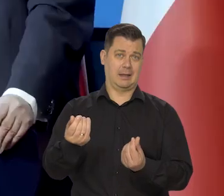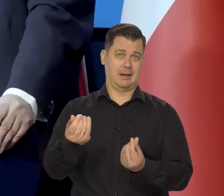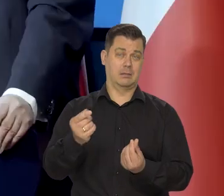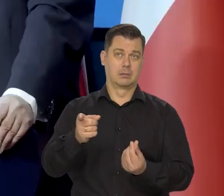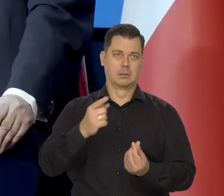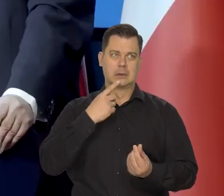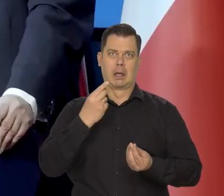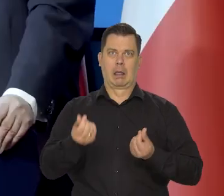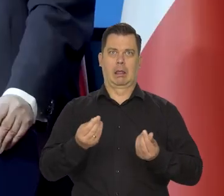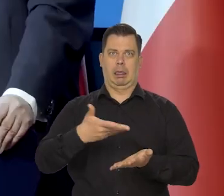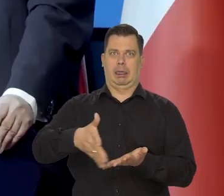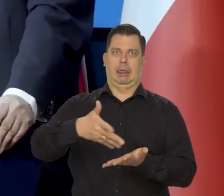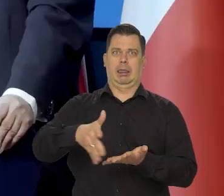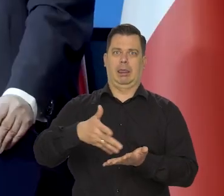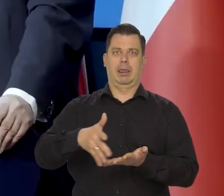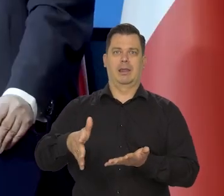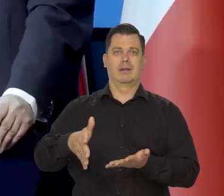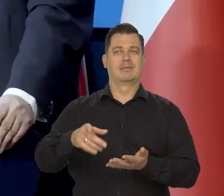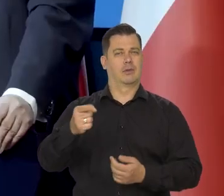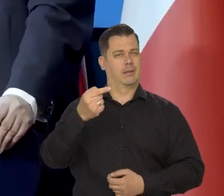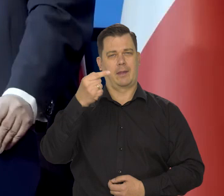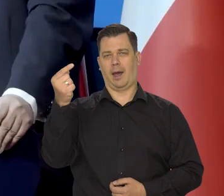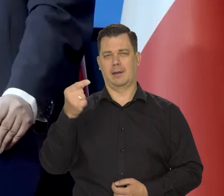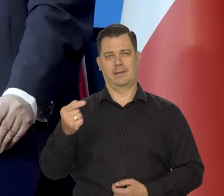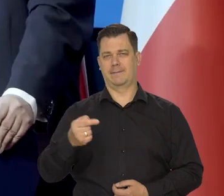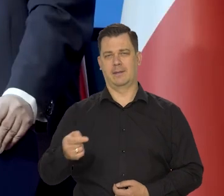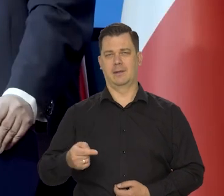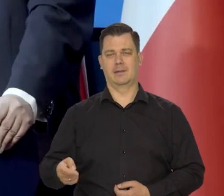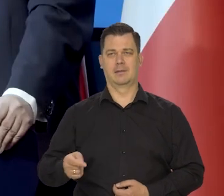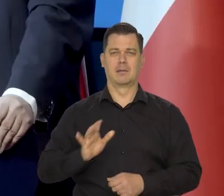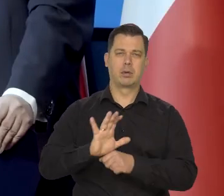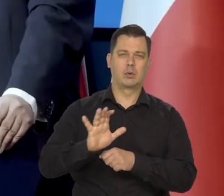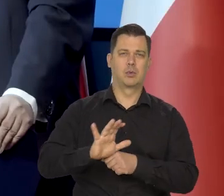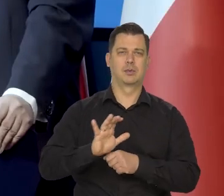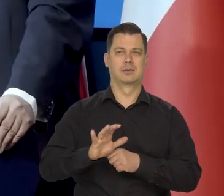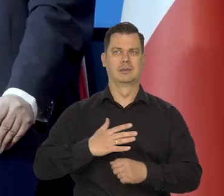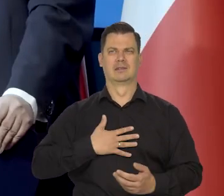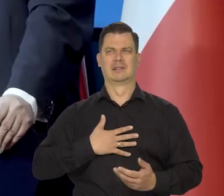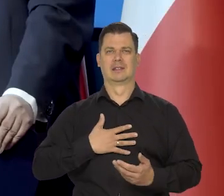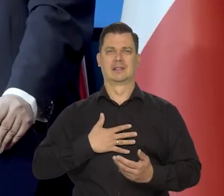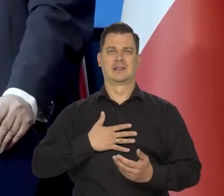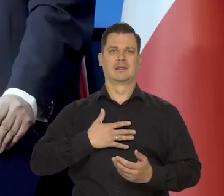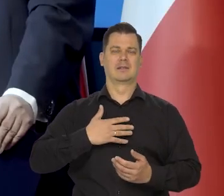Ta wysoka cen... - wysokie ceny energii negatywnie wpływają na produkcję i nastroje w przemyśle,